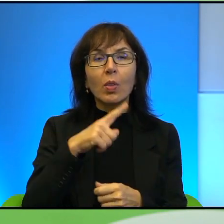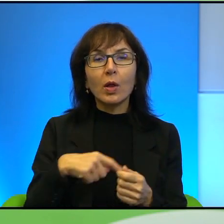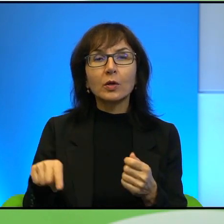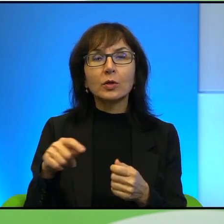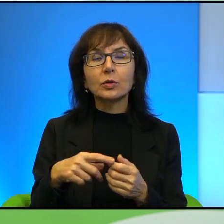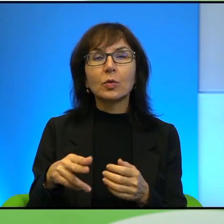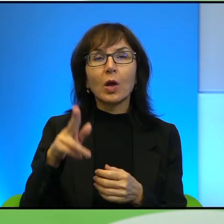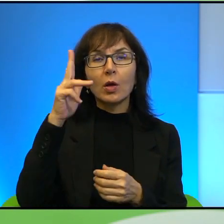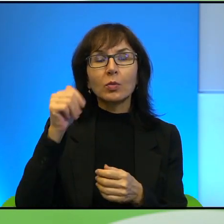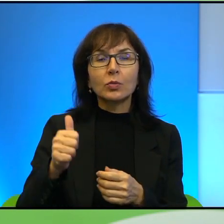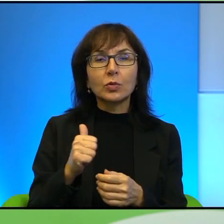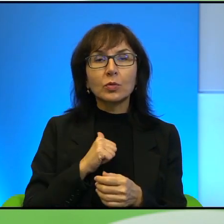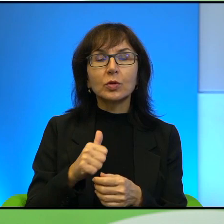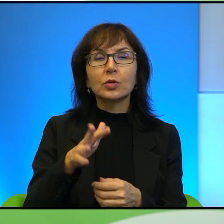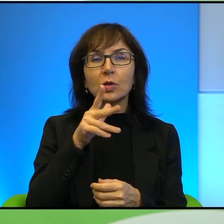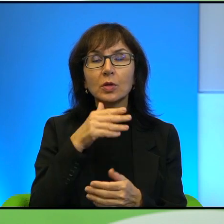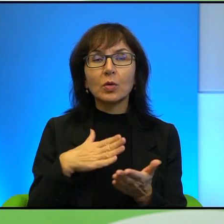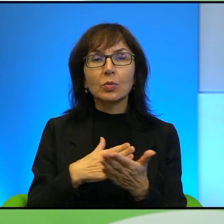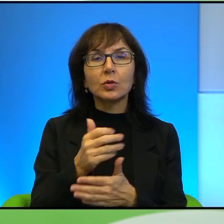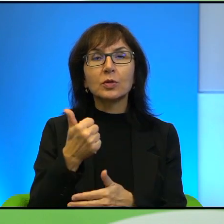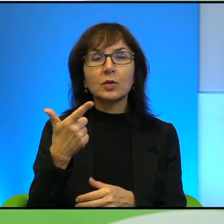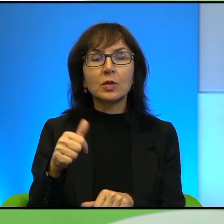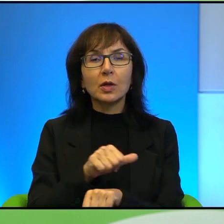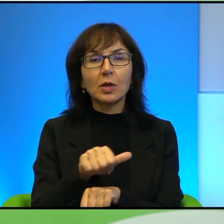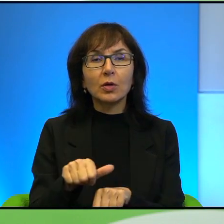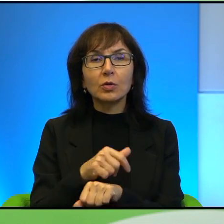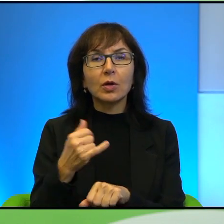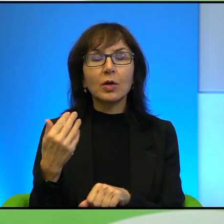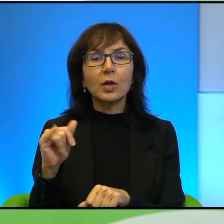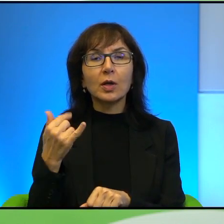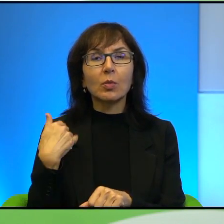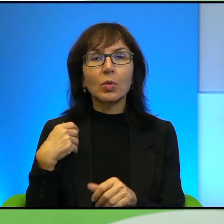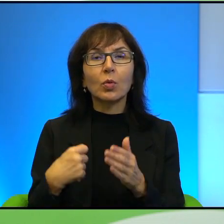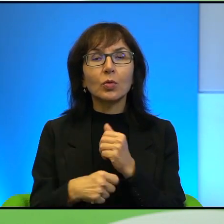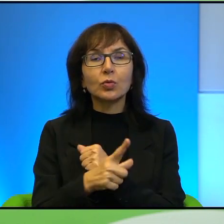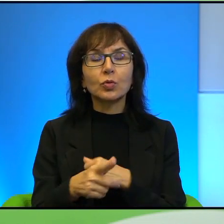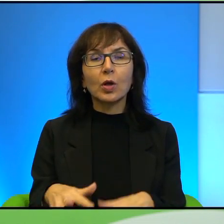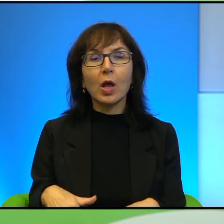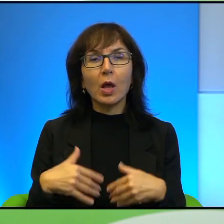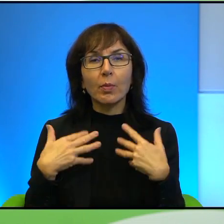godzin i jakby jakie to miało skutki emocjonalne dla niego, dla jego rodziny,